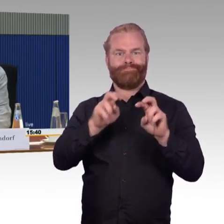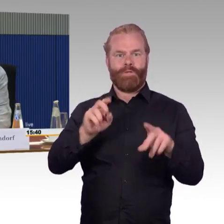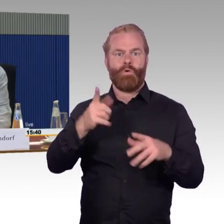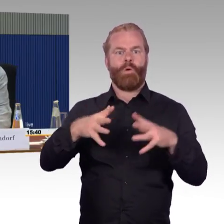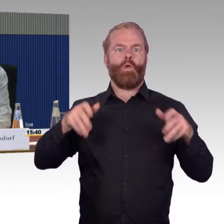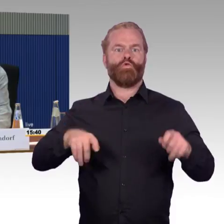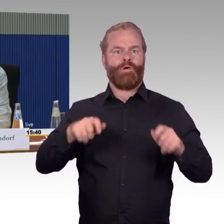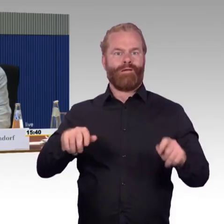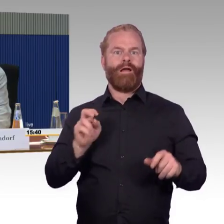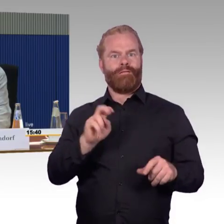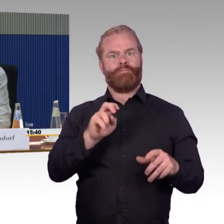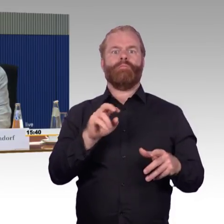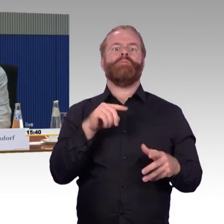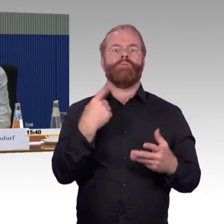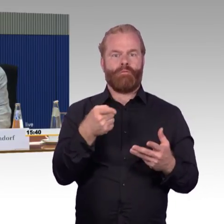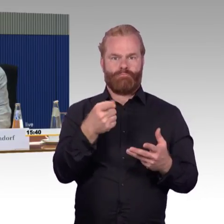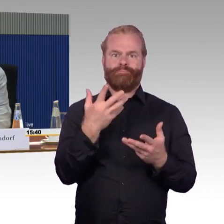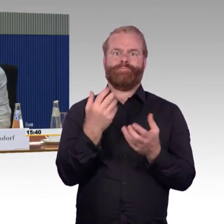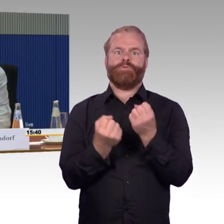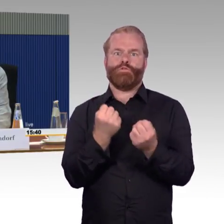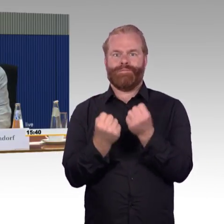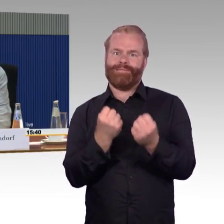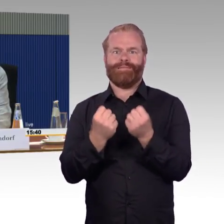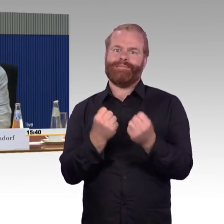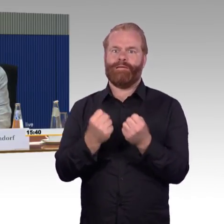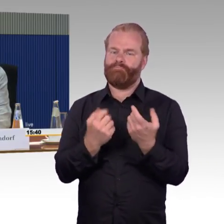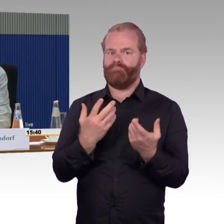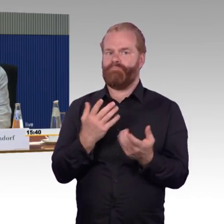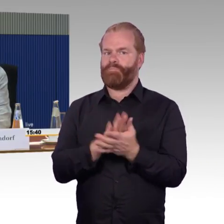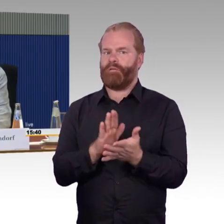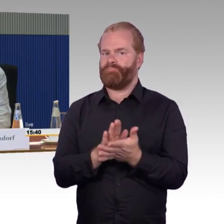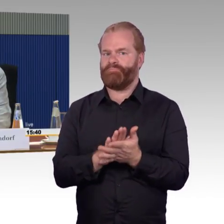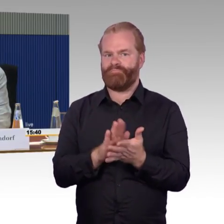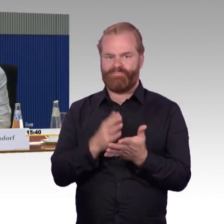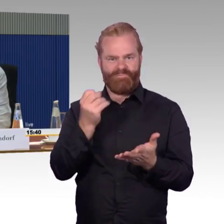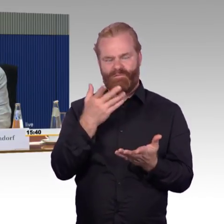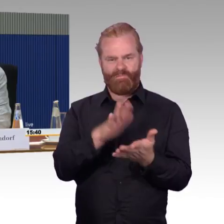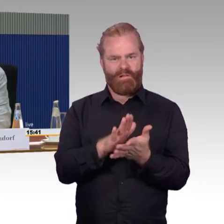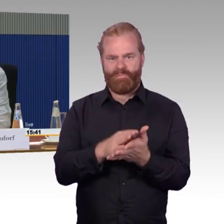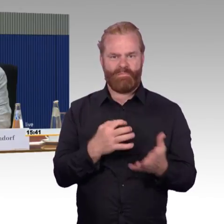werden die nicht reichen, um dieses Ziel auch einzuhalten. Hinzu kommt dann, dass die Bahnhöfe Gleis-Engpässe haben,